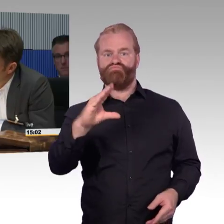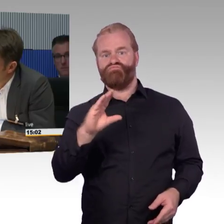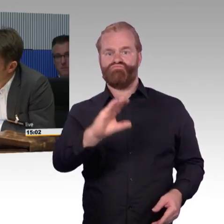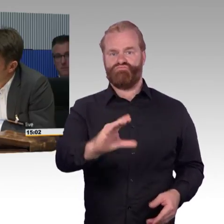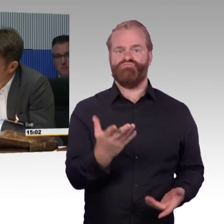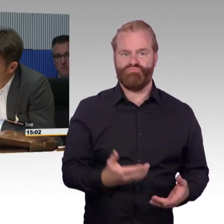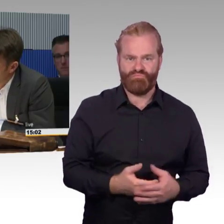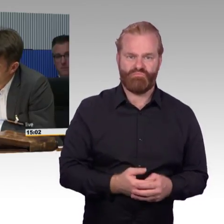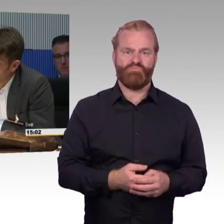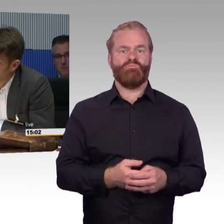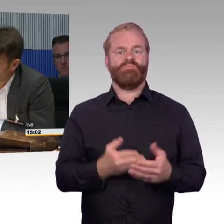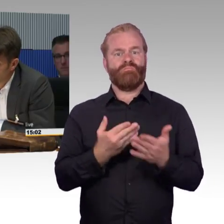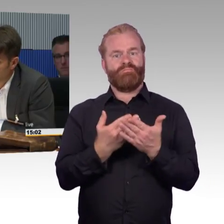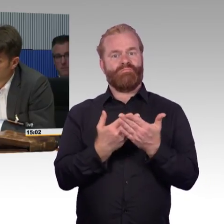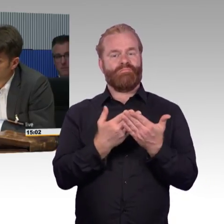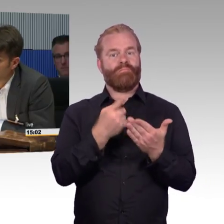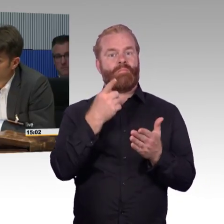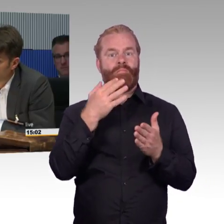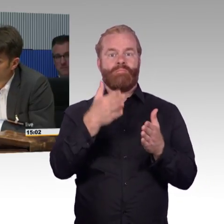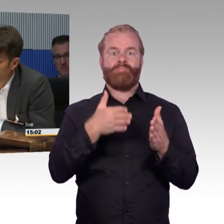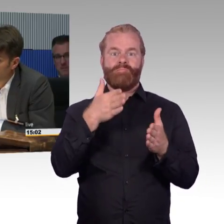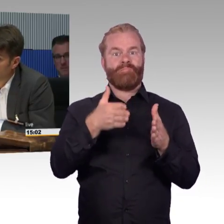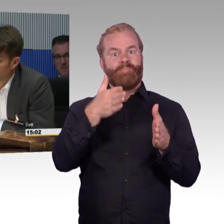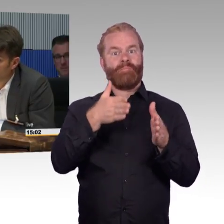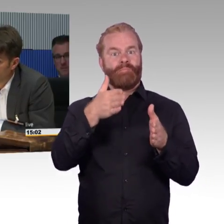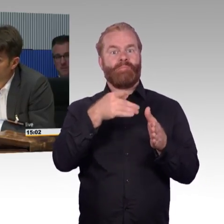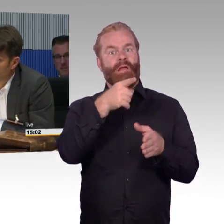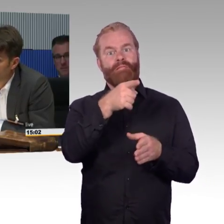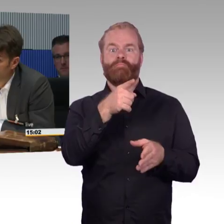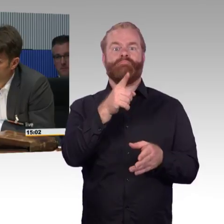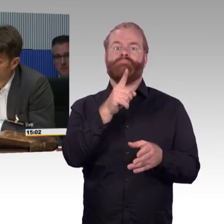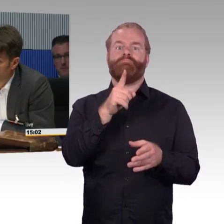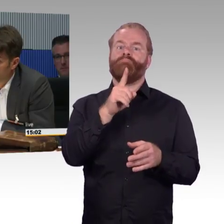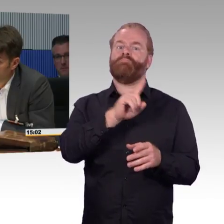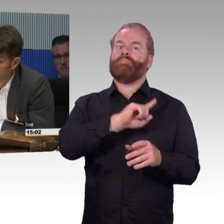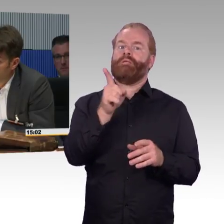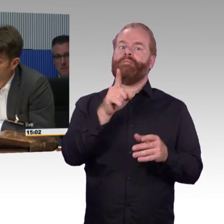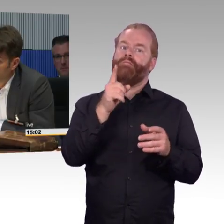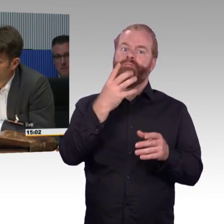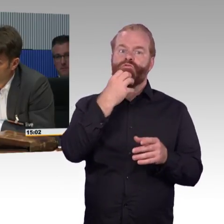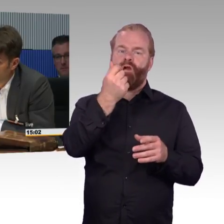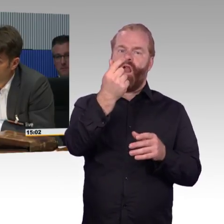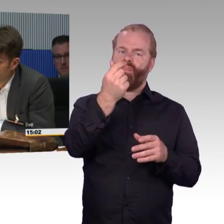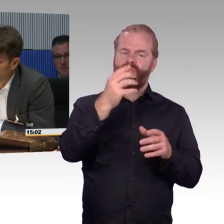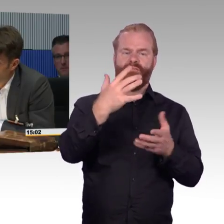aber dafür ist man deutschlandweit bis in das kleinste Dorf barrierefrei mobil. Das wäre eine ganz andere Idee der Bahn,